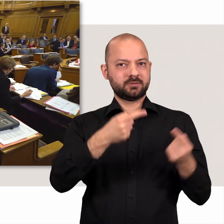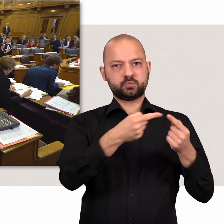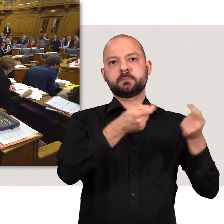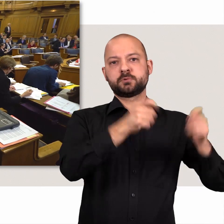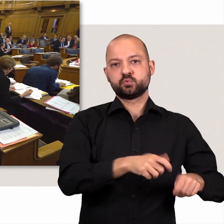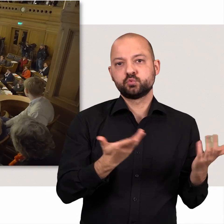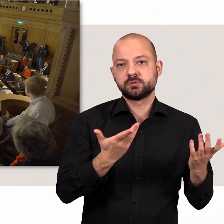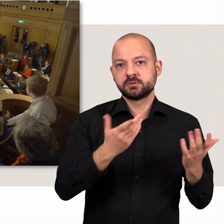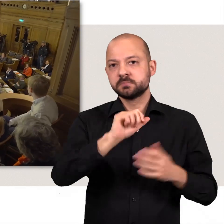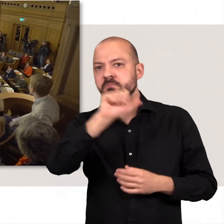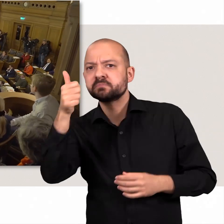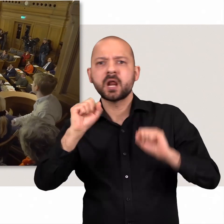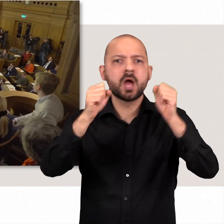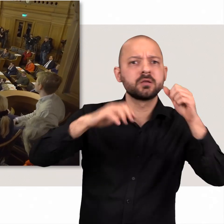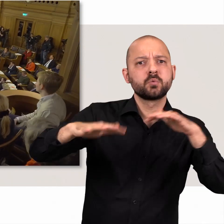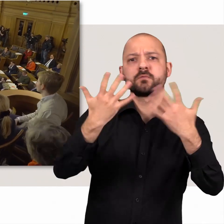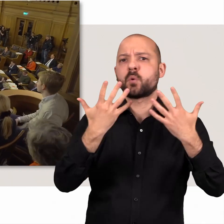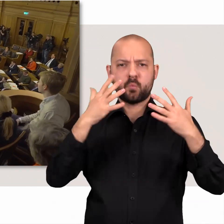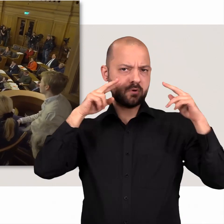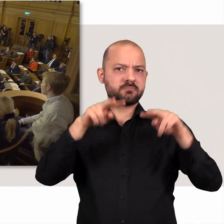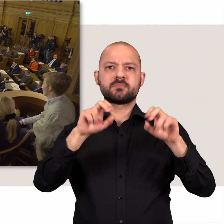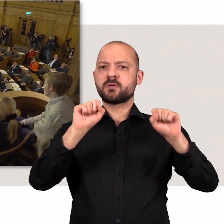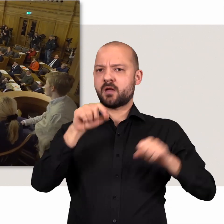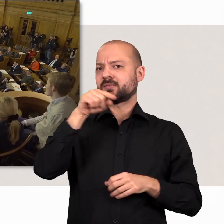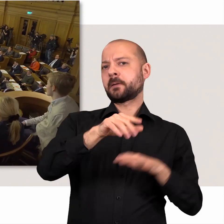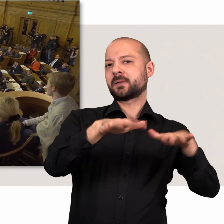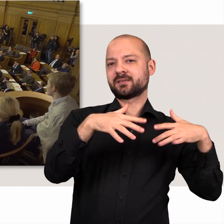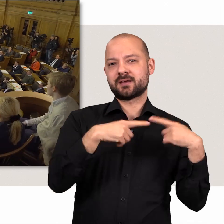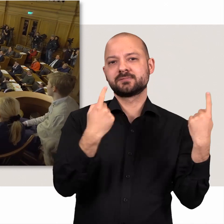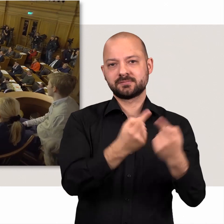Die meisten dieser Aktionen finden vor Aller Augen und Ohren im Plenarsaal statt.